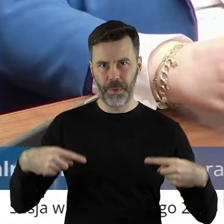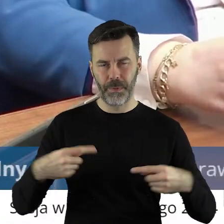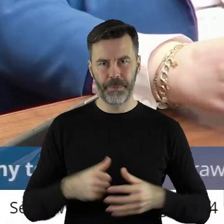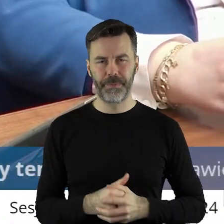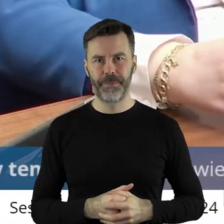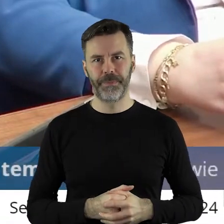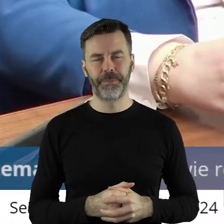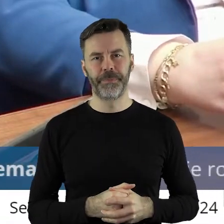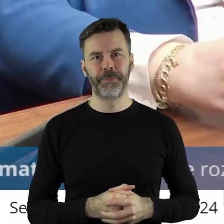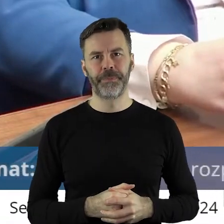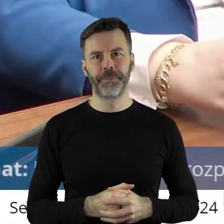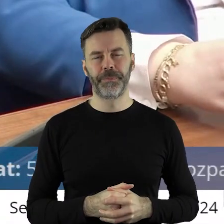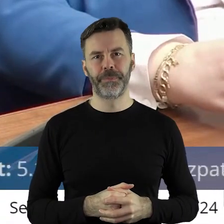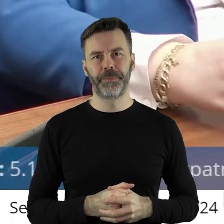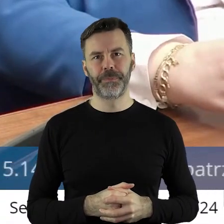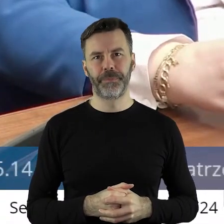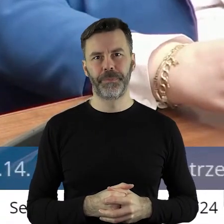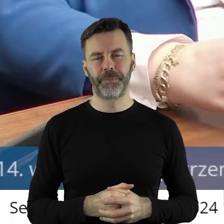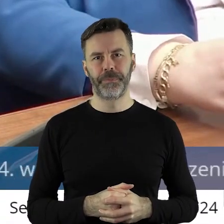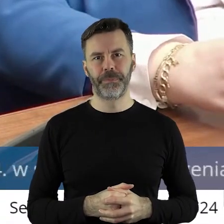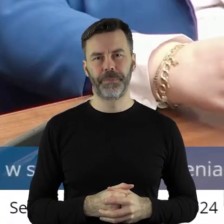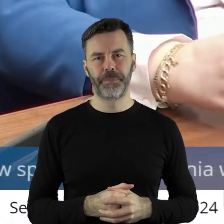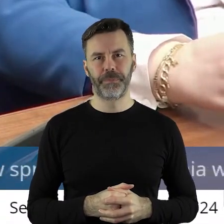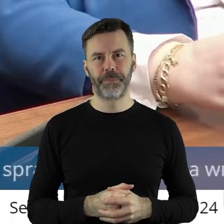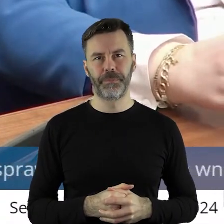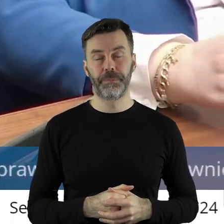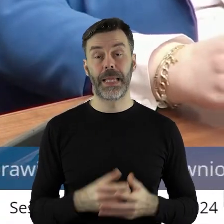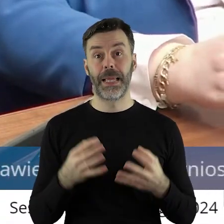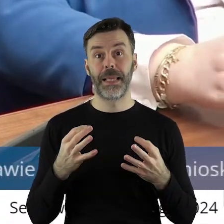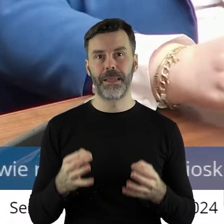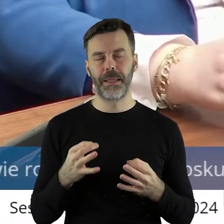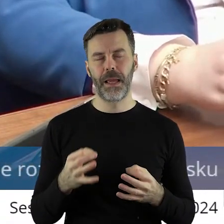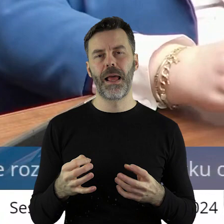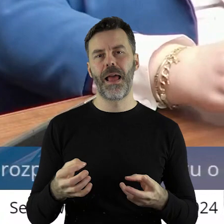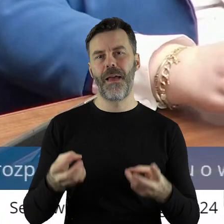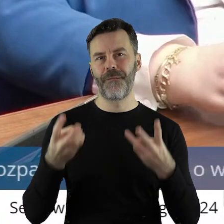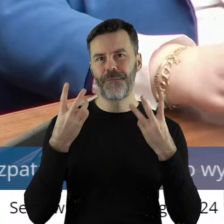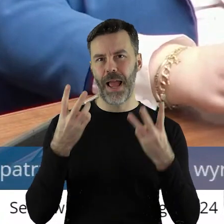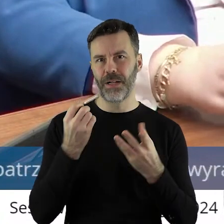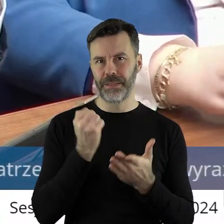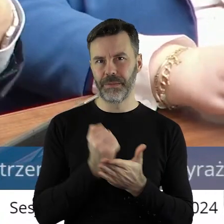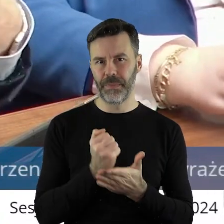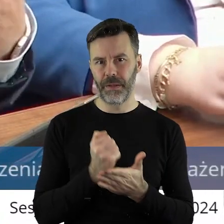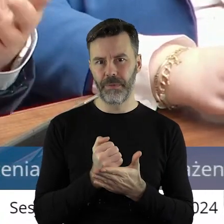Także, drodzy państwo, teraz dzieje się ważna rzecz i może w związku z tym jest